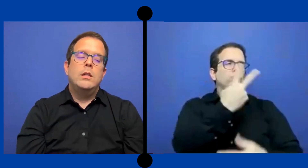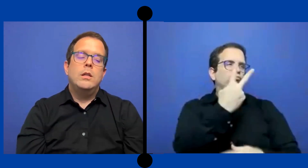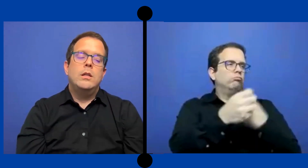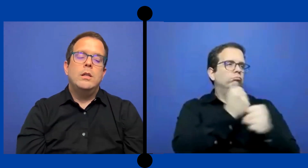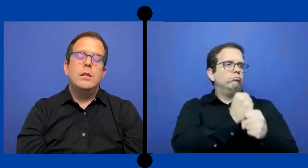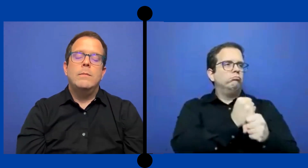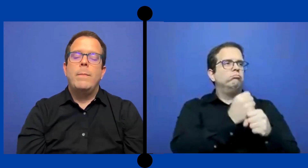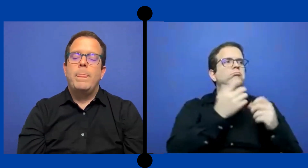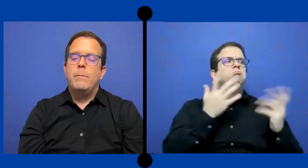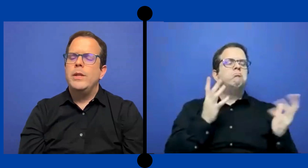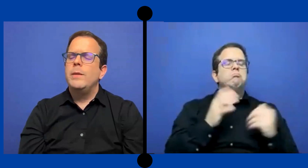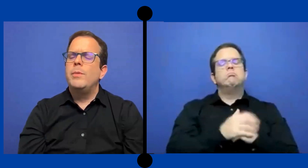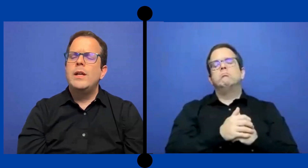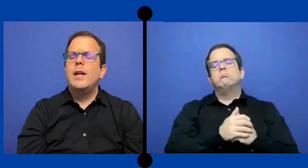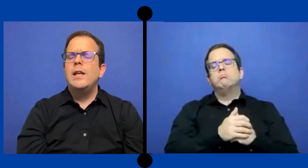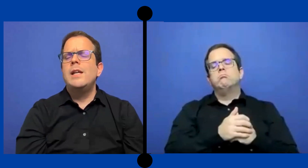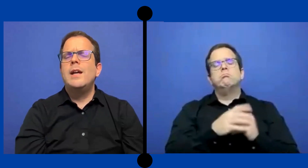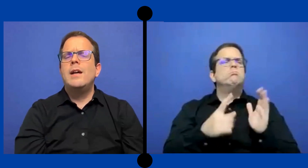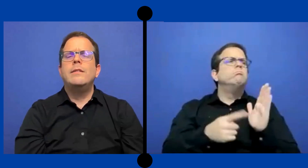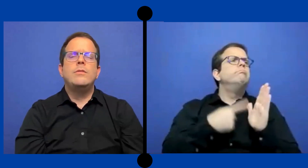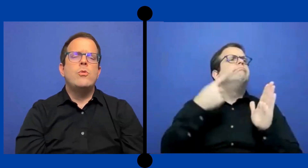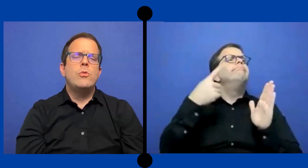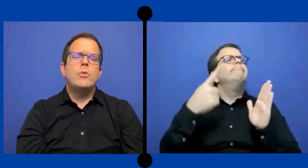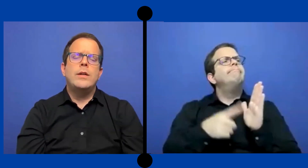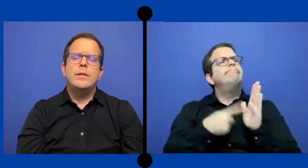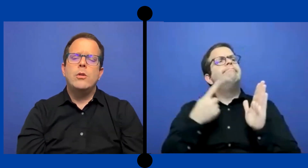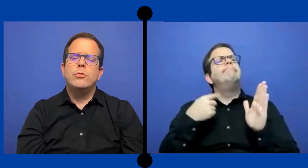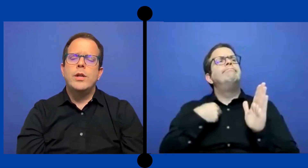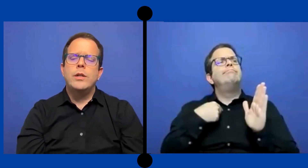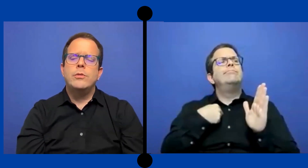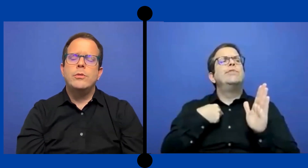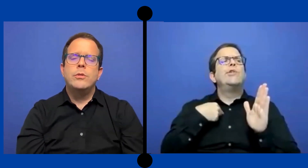Y pues aquí y allá yo hacía contratos